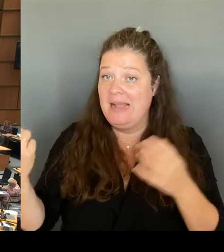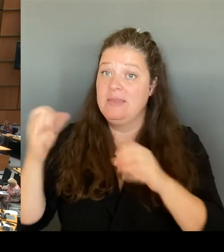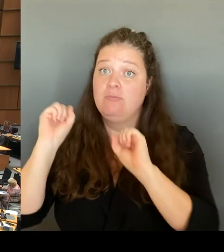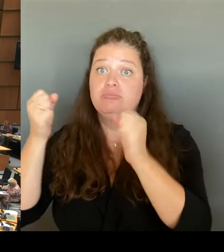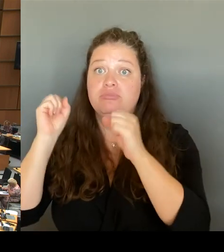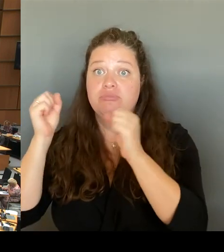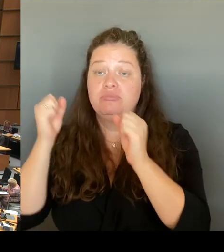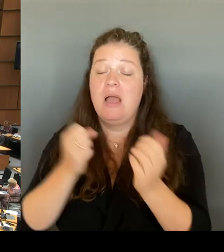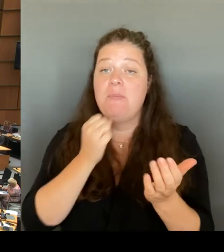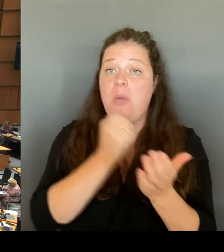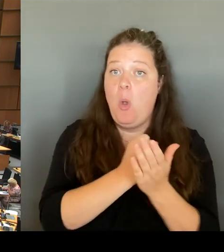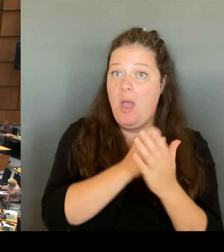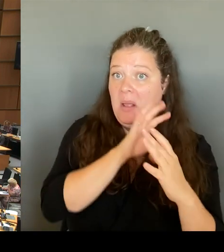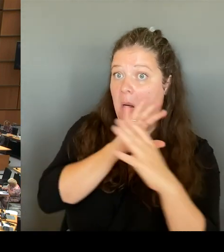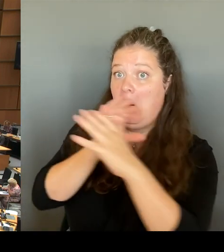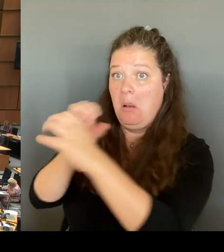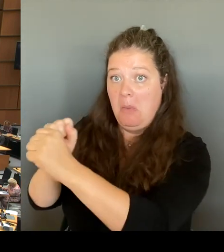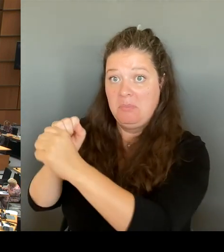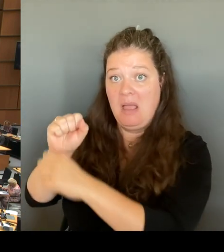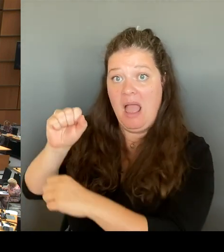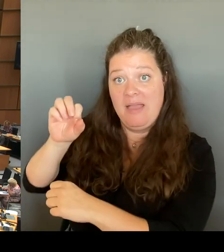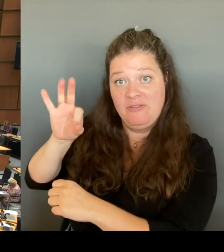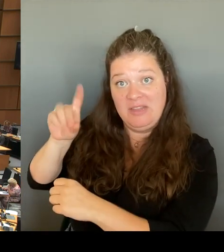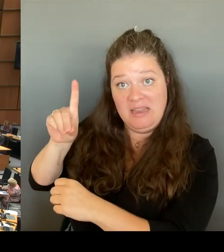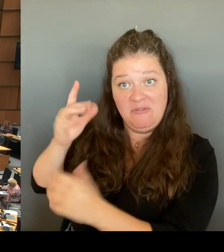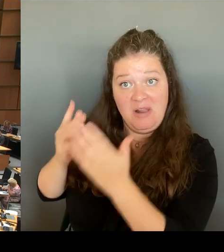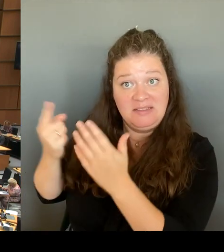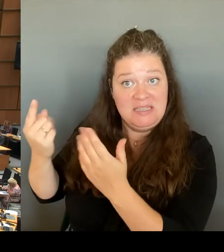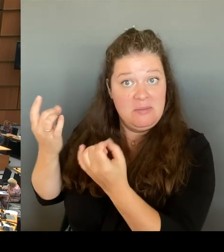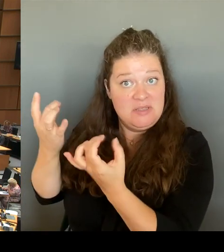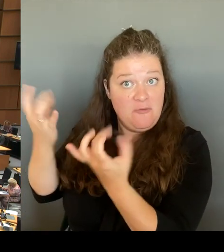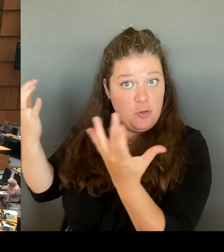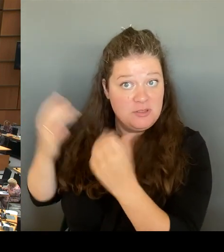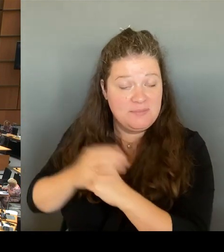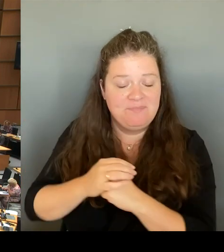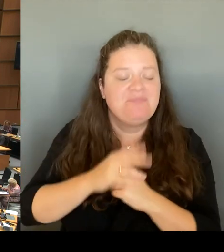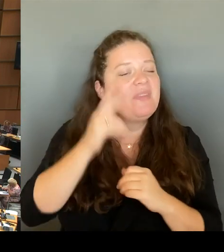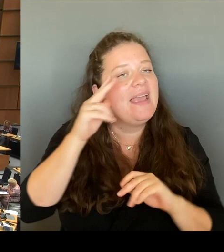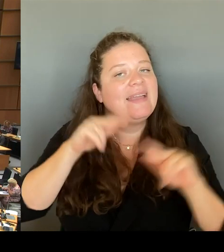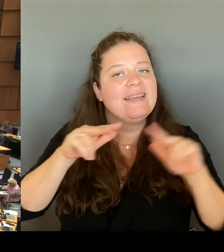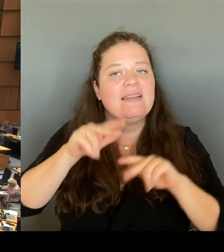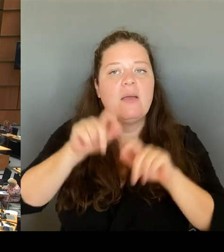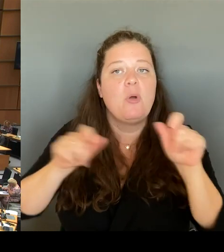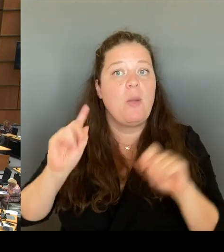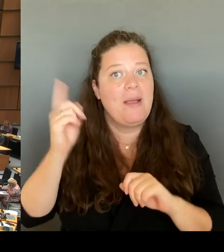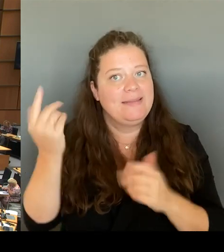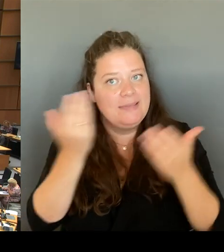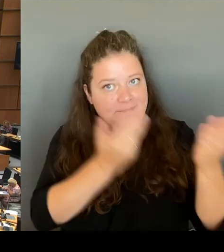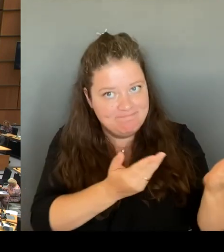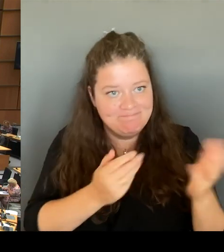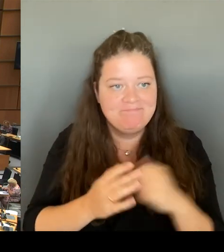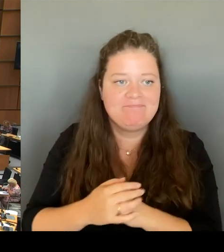(Rednerwechsel) Herr Regierender Bürgermeister. Bitte schön. Ich habe hohes Vertrauen und Wertschätzung in die Arbeit des Verfassungsschutzes. (Beifall) (Rednerwechsel)